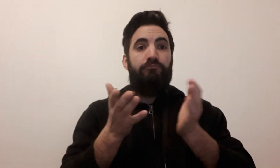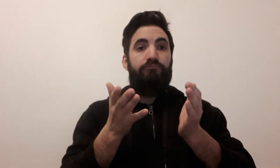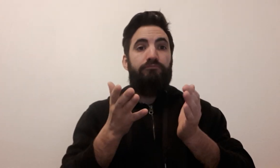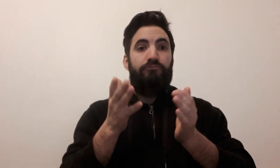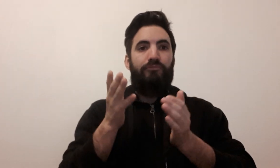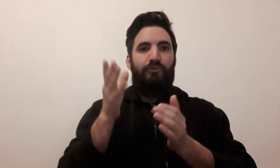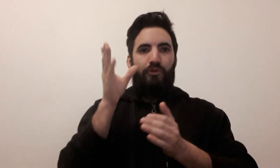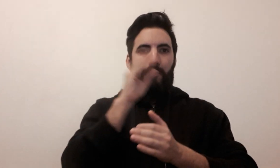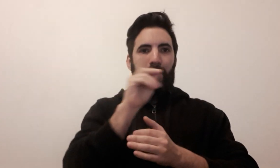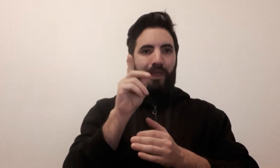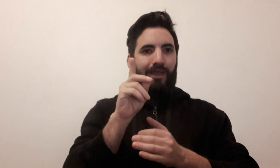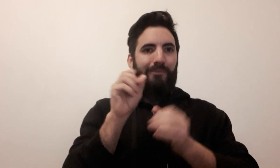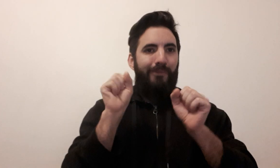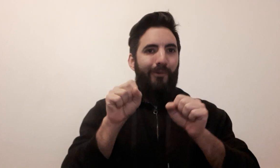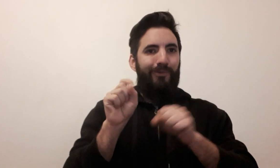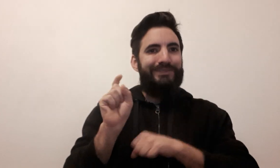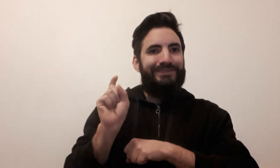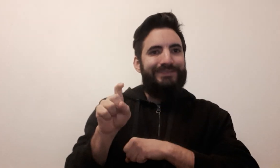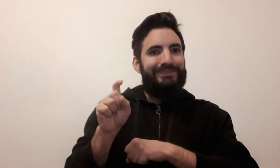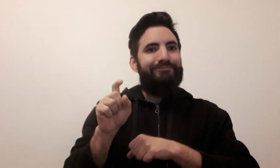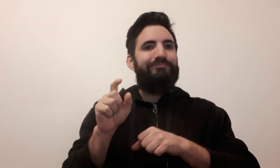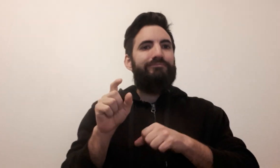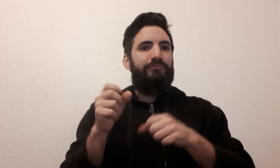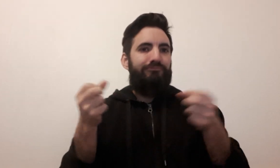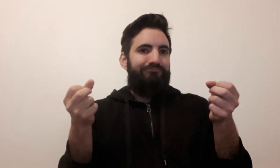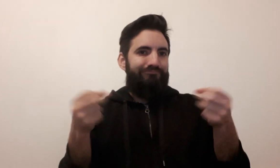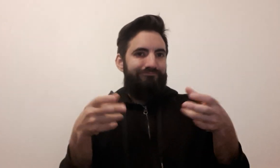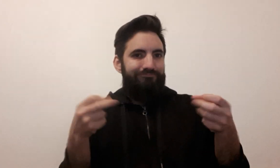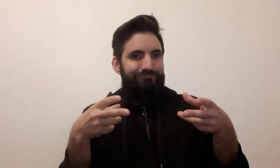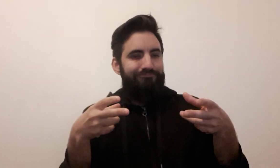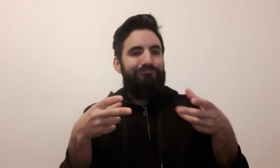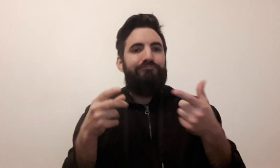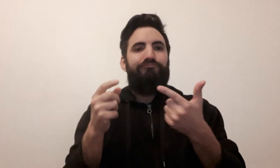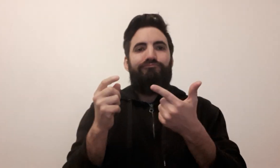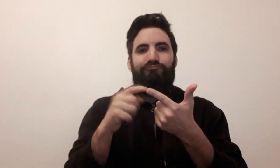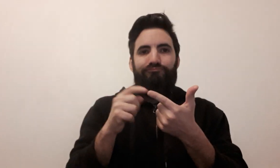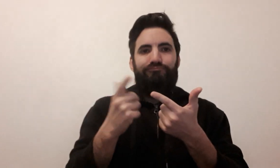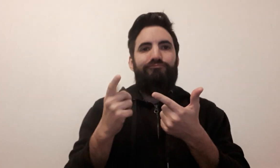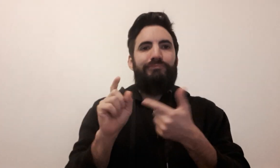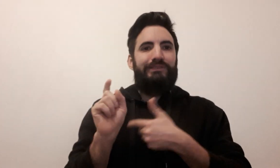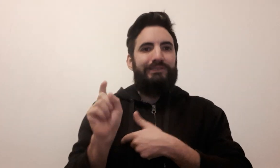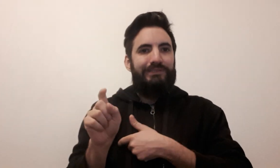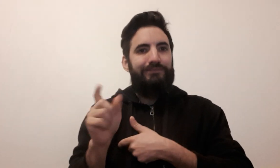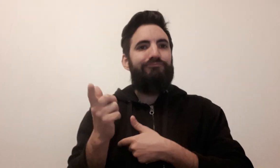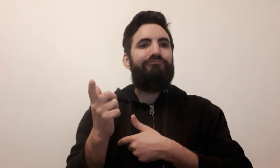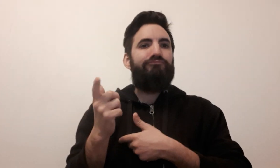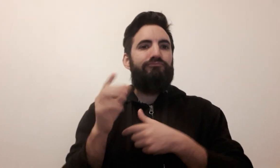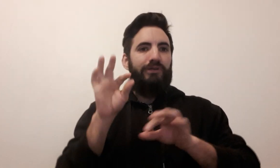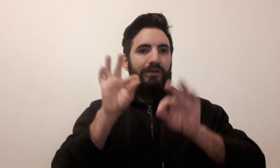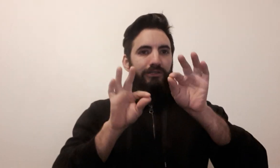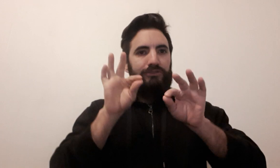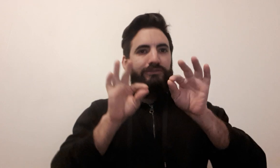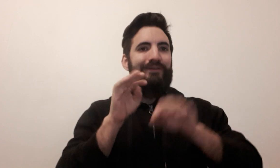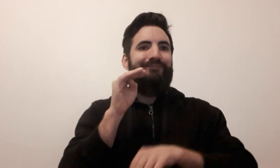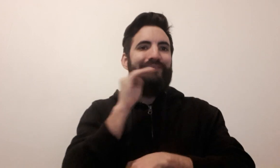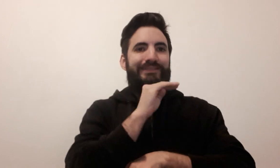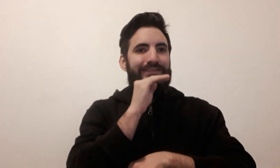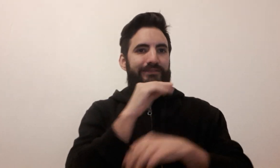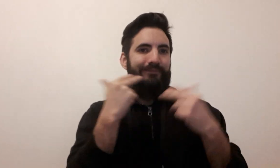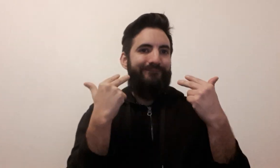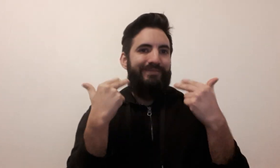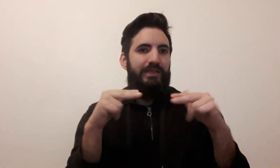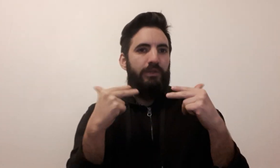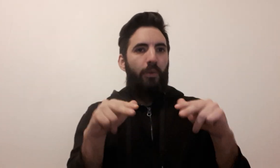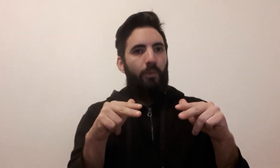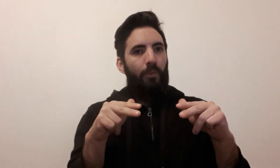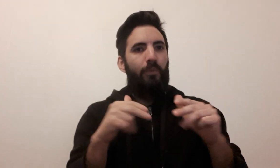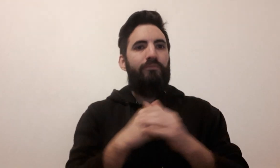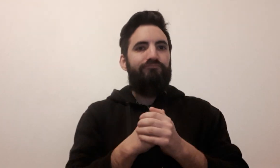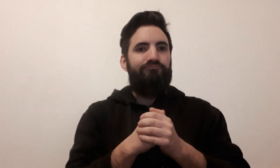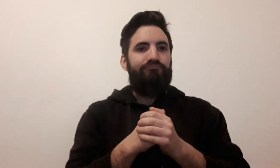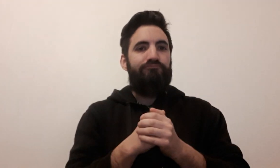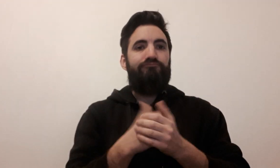N'oubliez pas de cliquer sur "c" pour les sous-titres ou de régler la vitesse de la vidéo